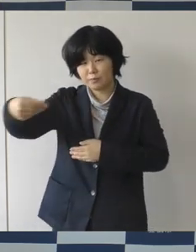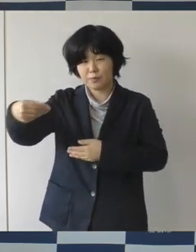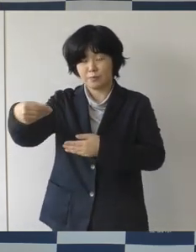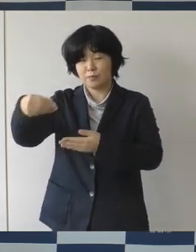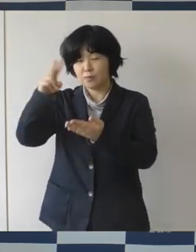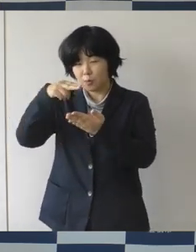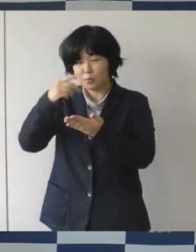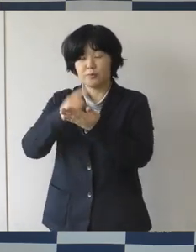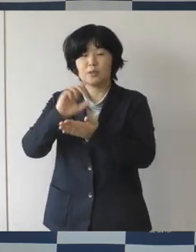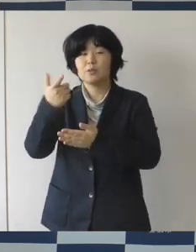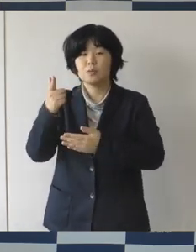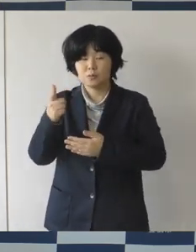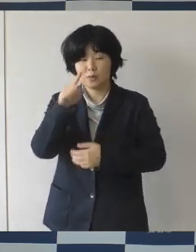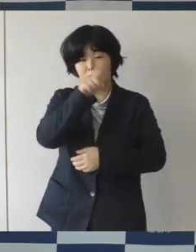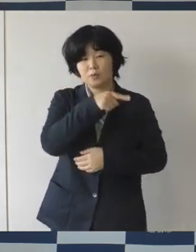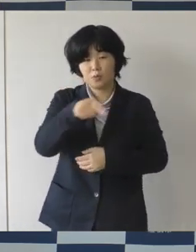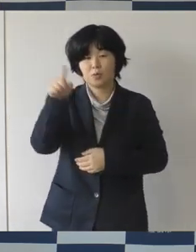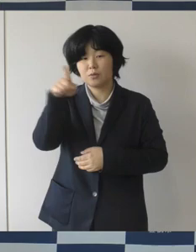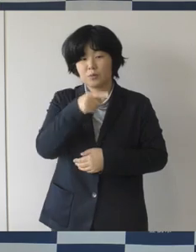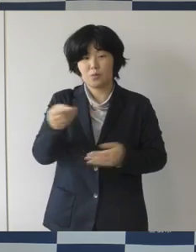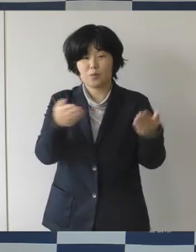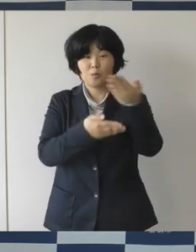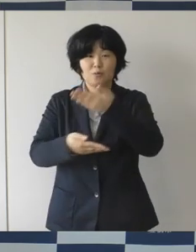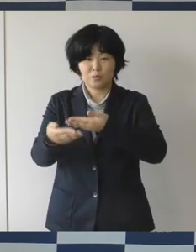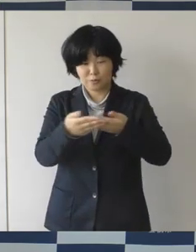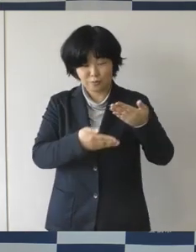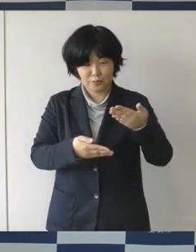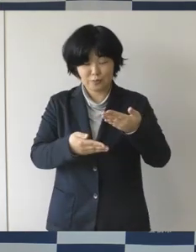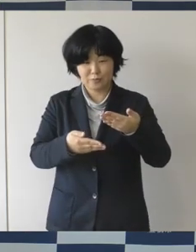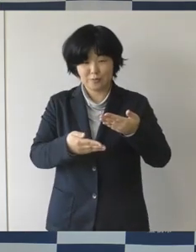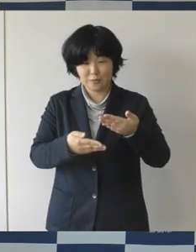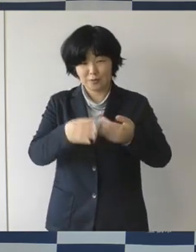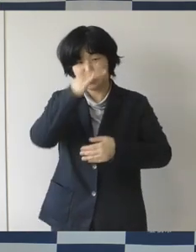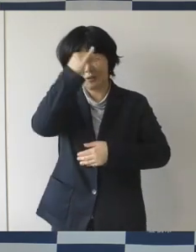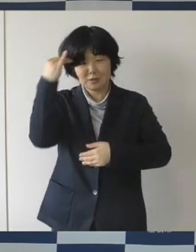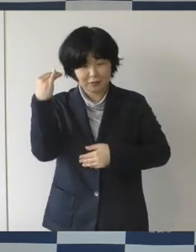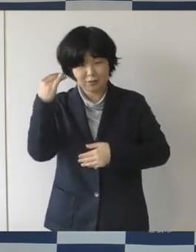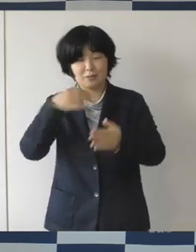人と人との交流によって生み出される知識とか情報とか体験、